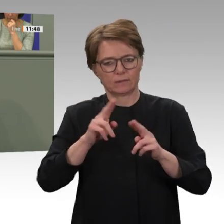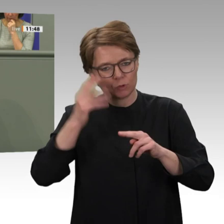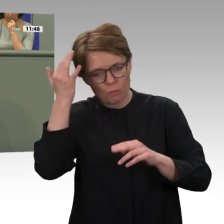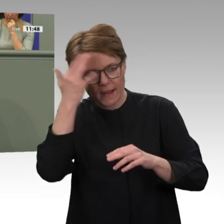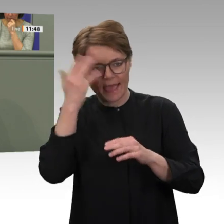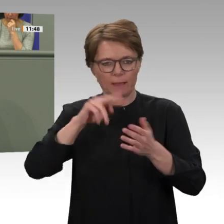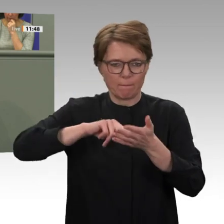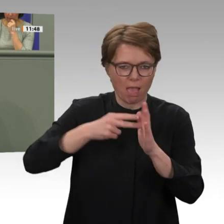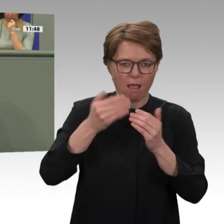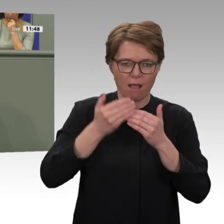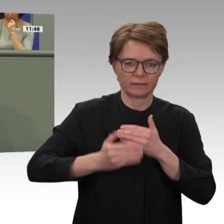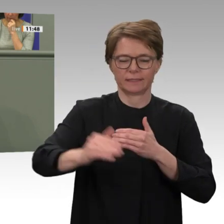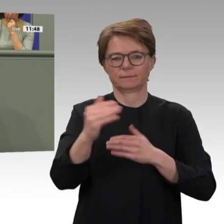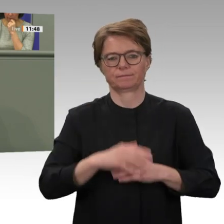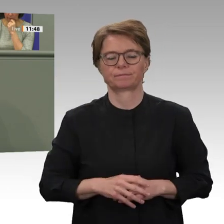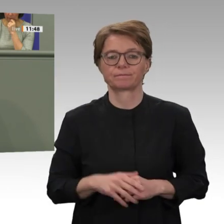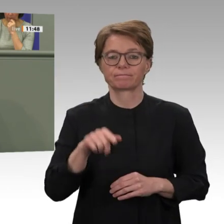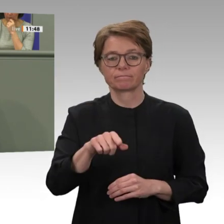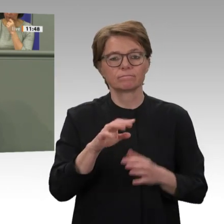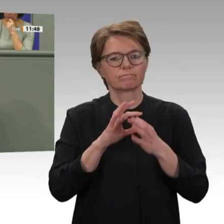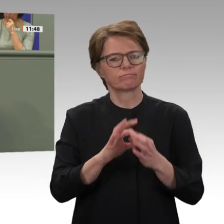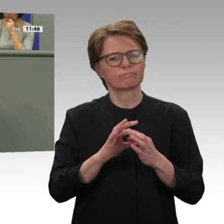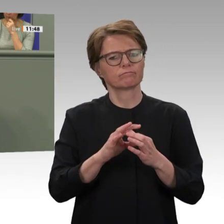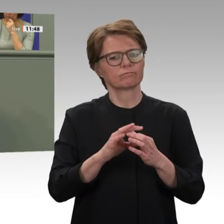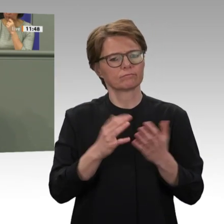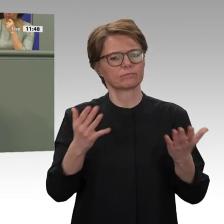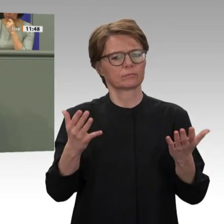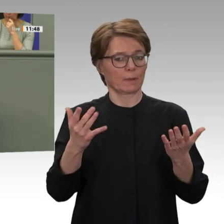dass uns ein Mandatsantrag vorliegt, mit dem die Beteiligung der Bundeswehr nicht